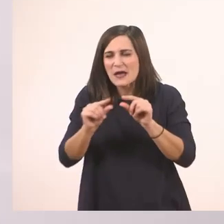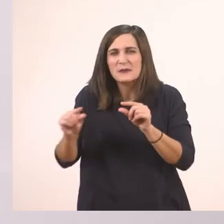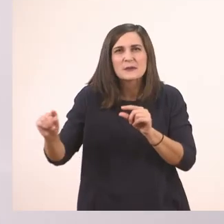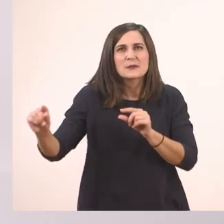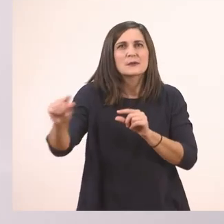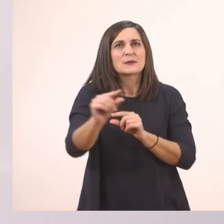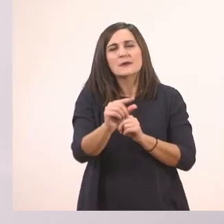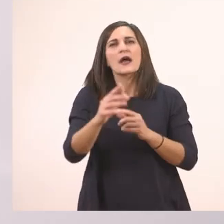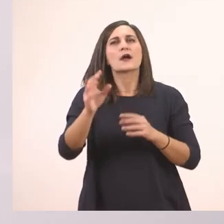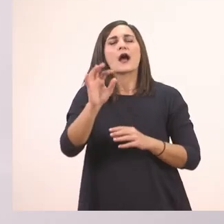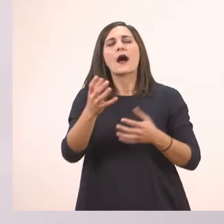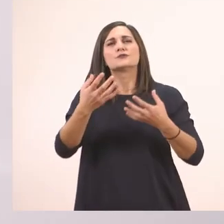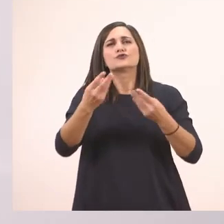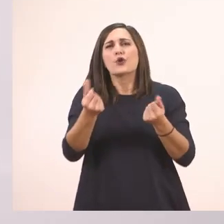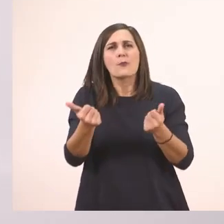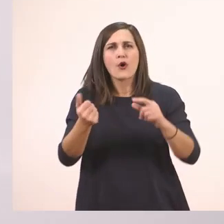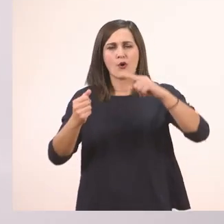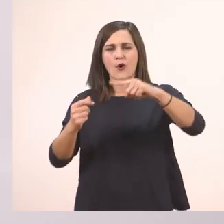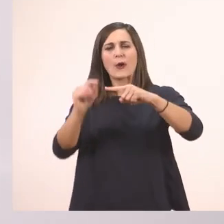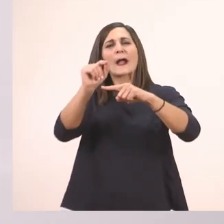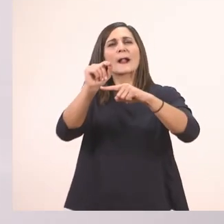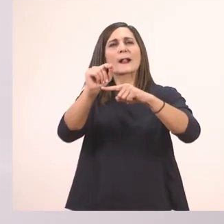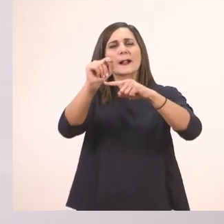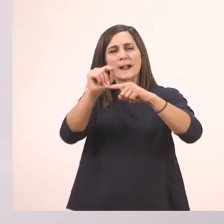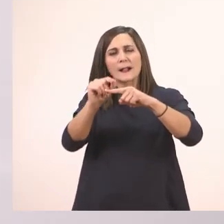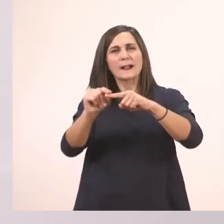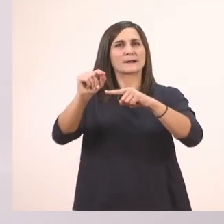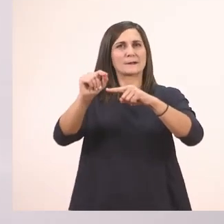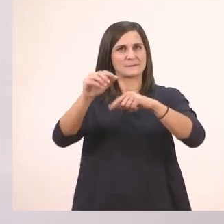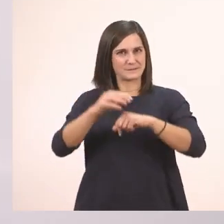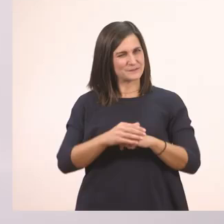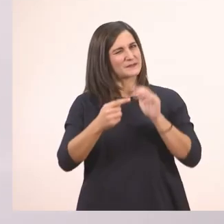ξεκινάνε από τη μέση της γραμμής. Οπότε ξεκινάω να δείξω πώς είναι.